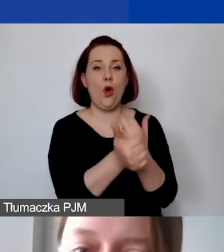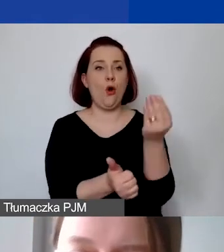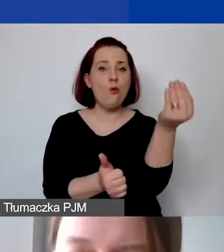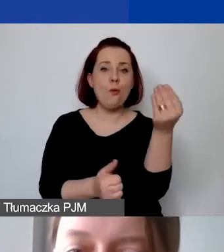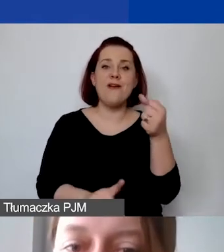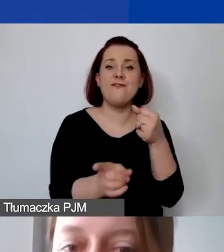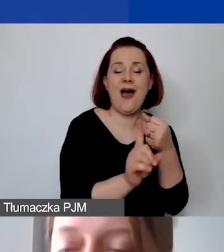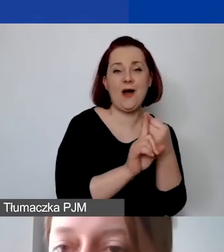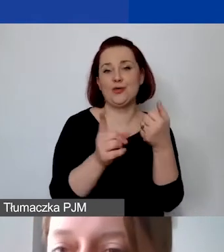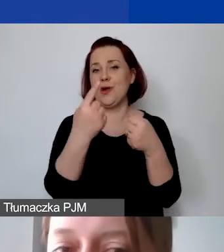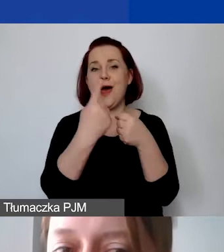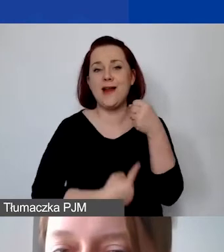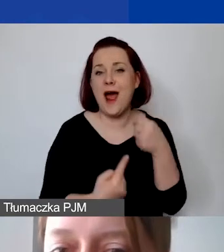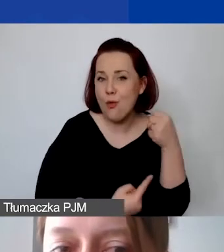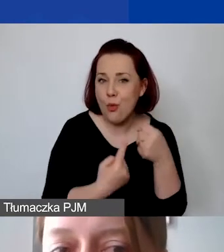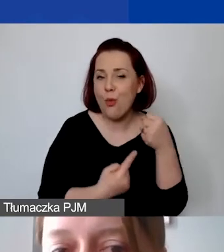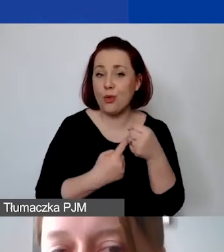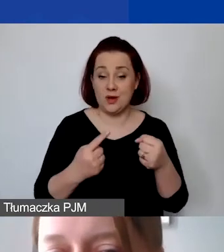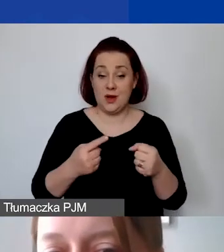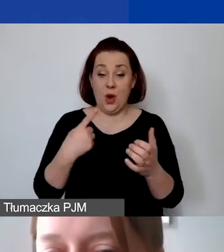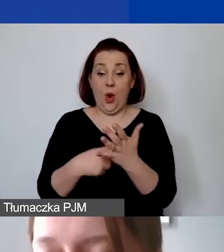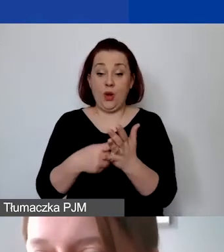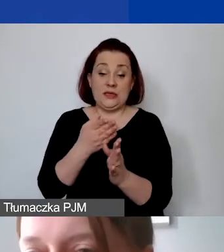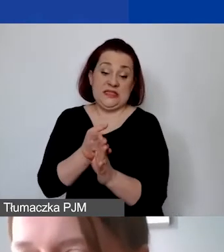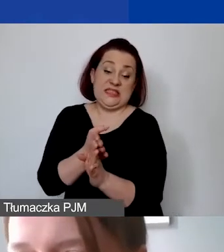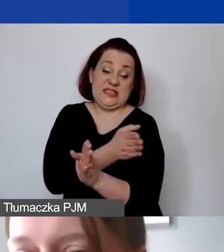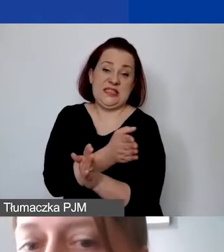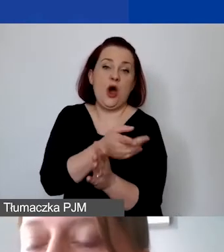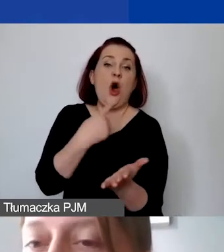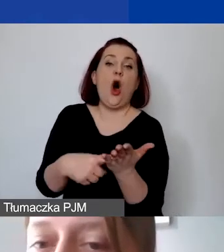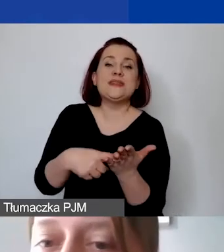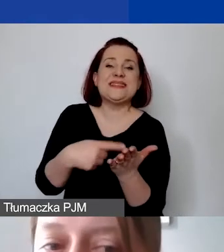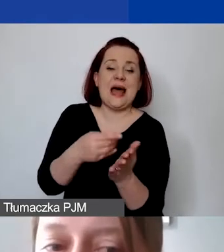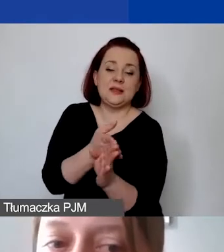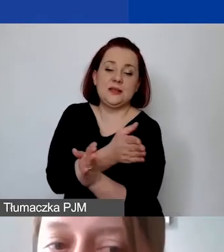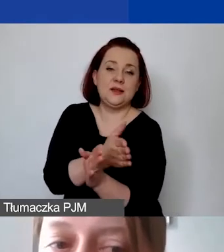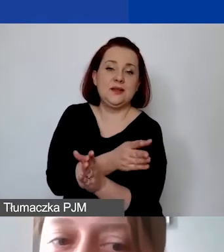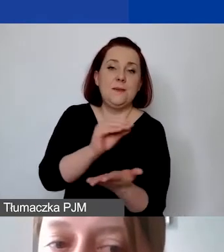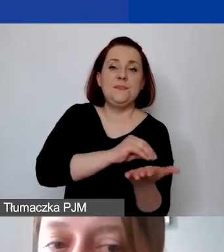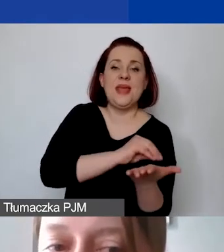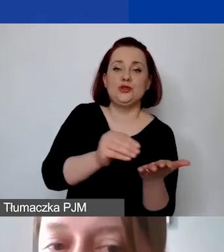czy rachunkami wystawionymi w ostatnim miesiącu realizacji projektu i zapłaconymi w terminie do 30 dni